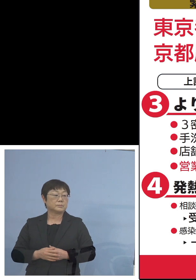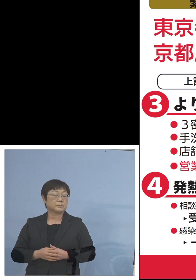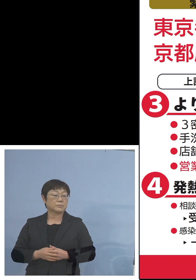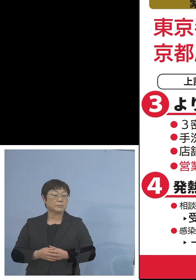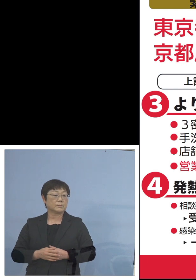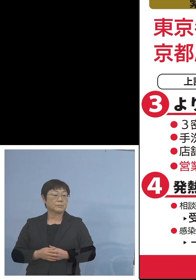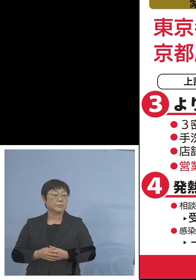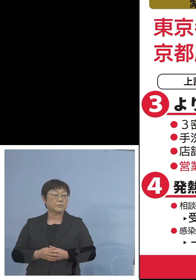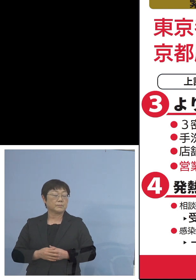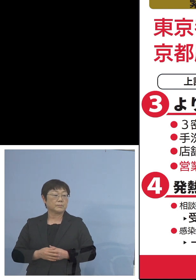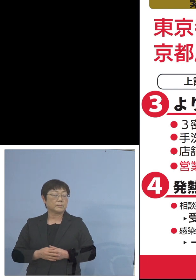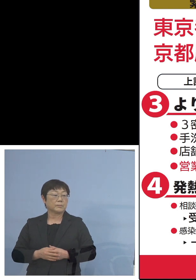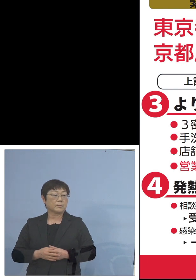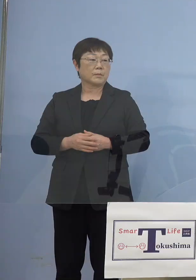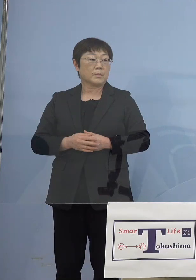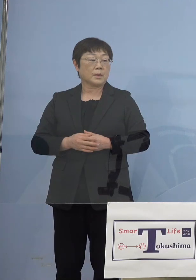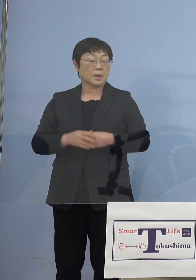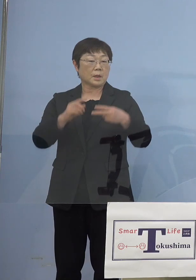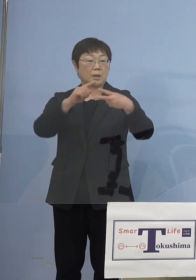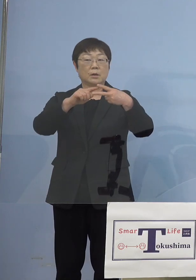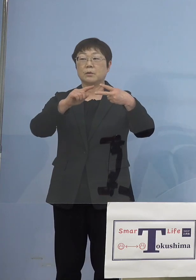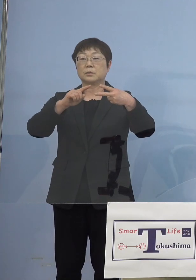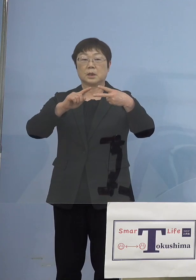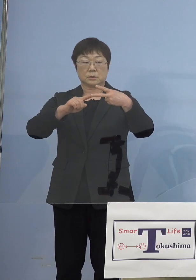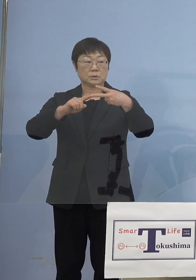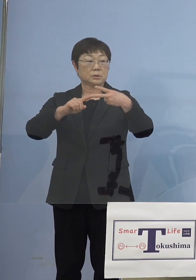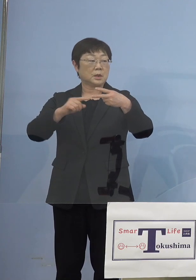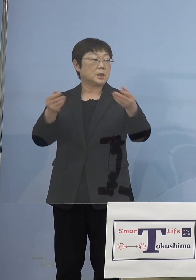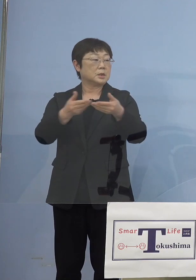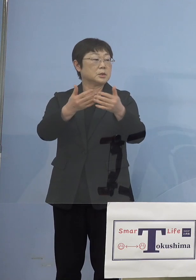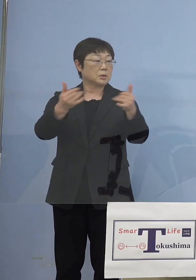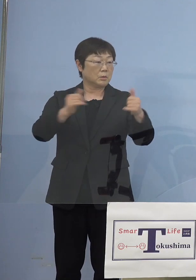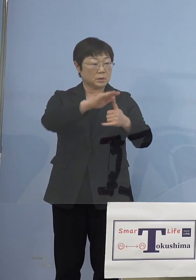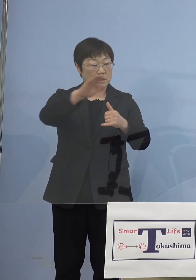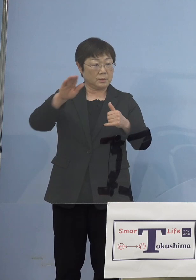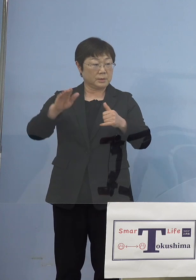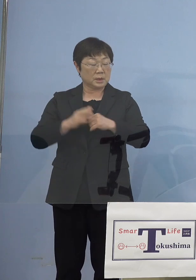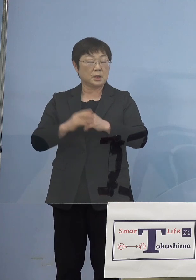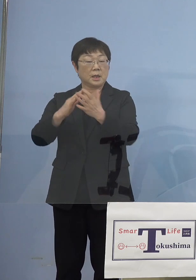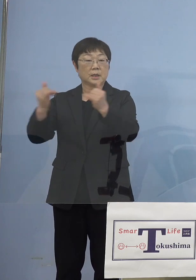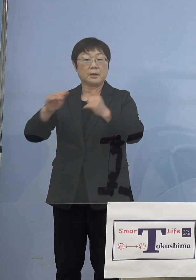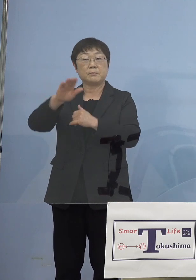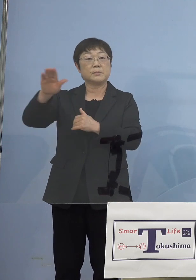ということで大きく2点 事業者の皆様方、あるいは県民の皆様方へ